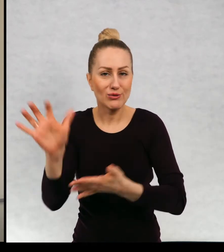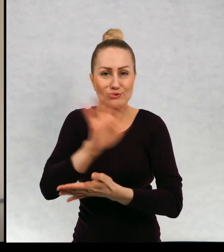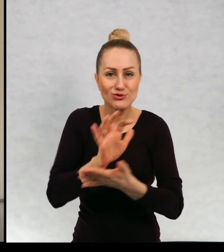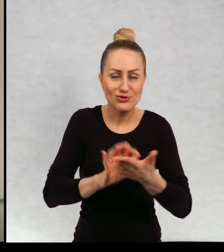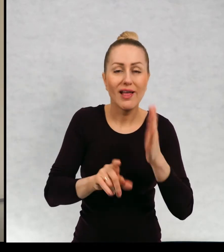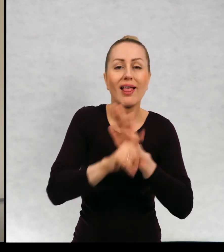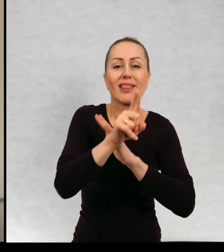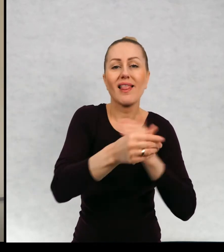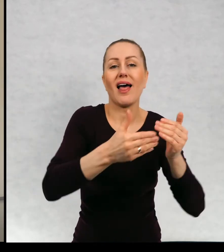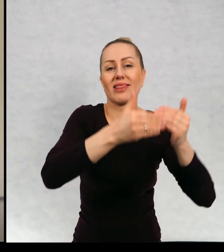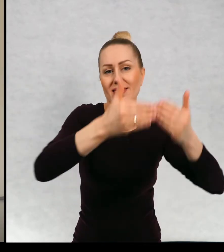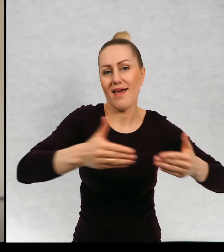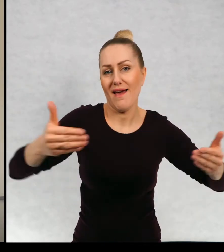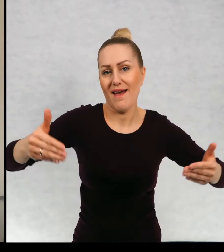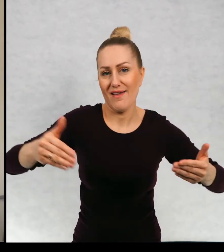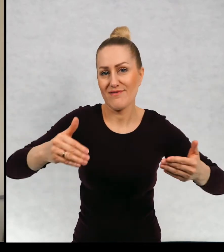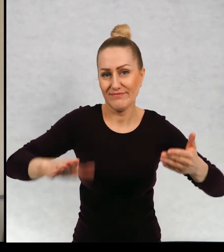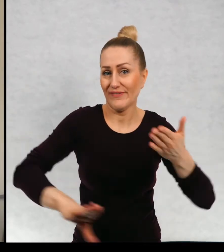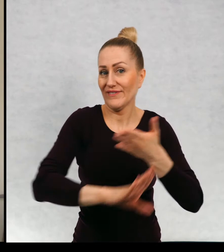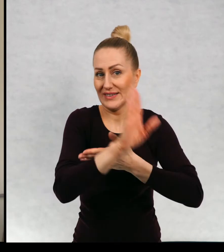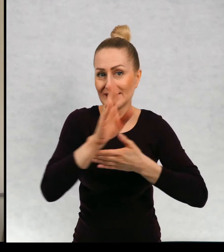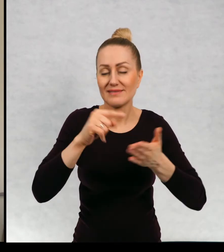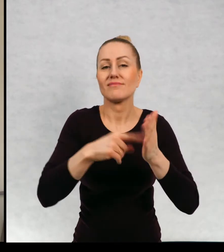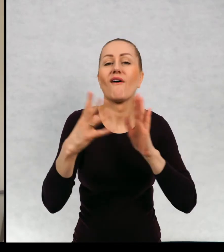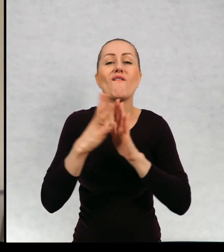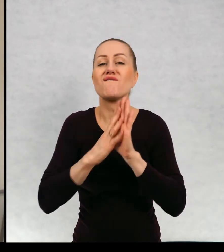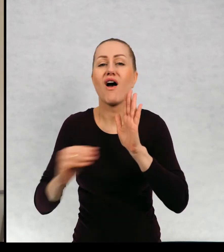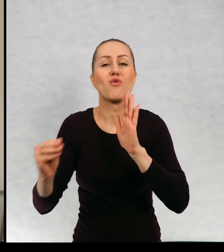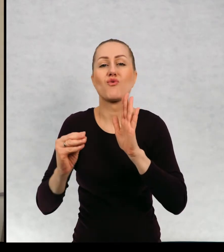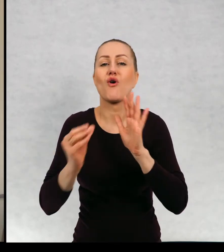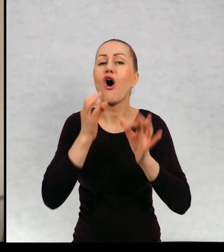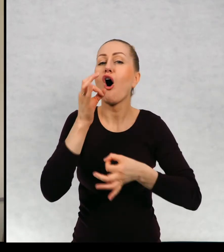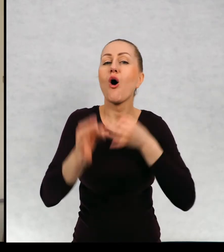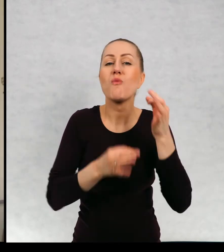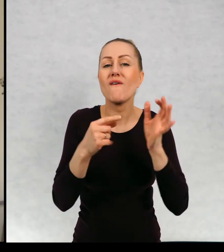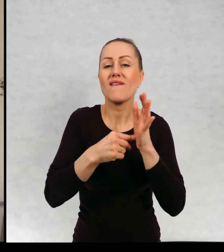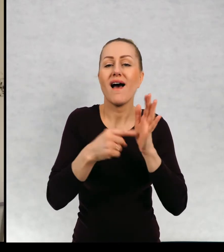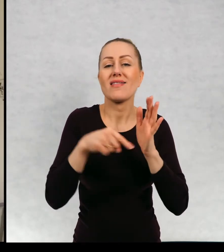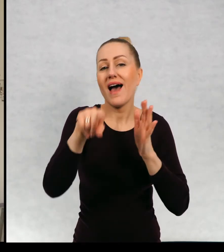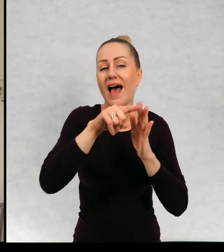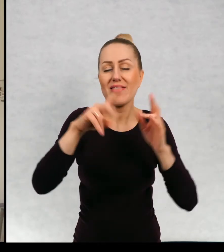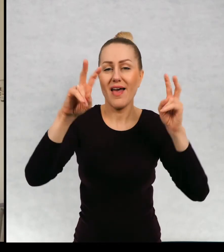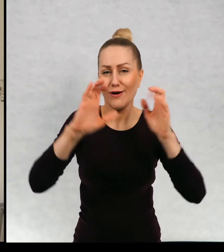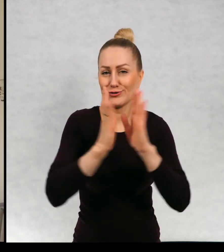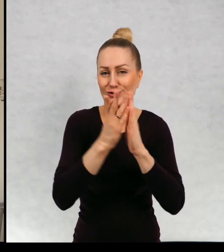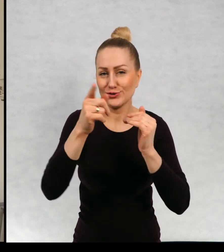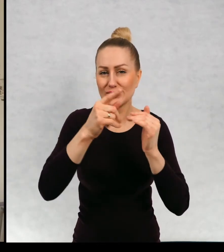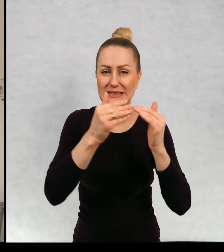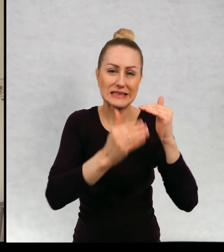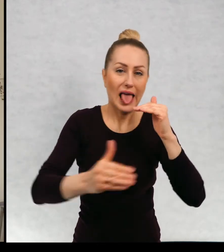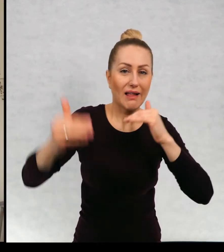do spektakli teatralnych według opowiadań z "Najwyższej górze Świata". Są to